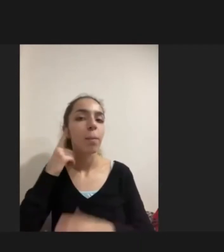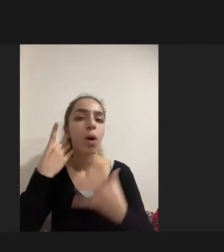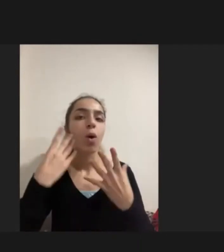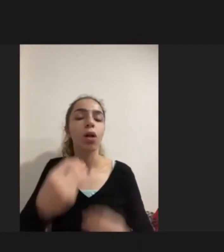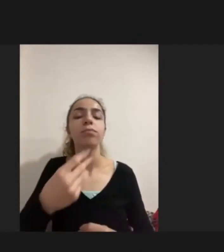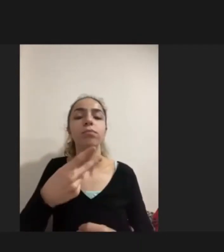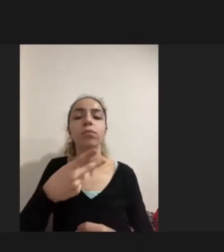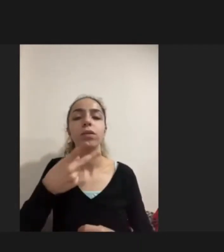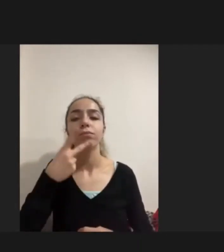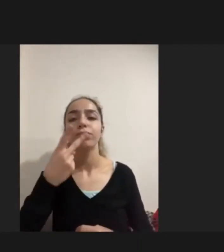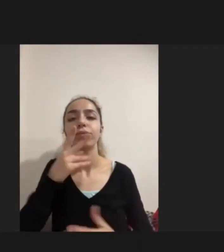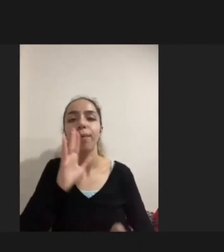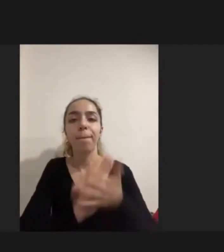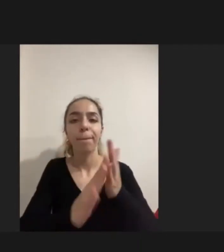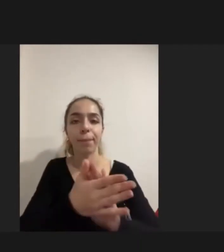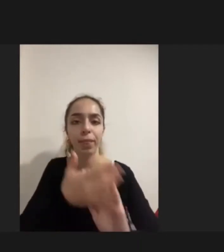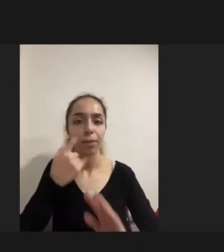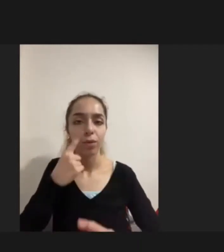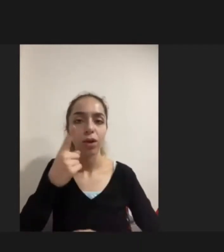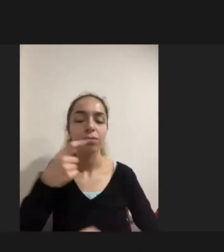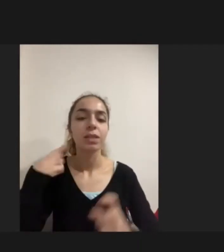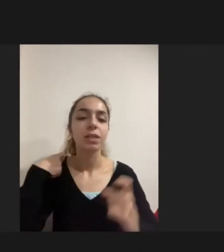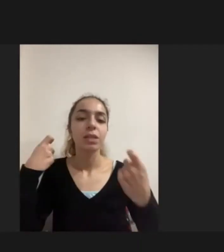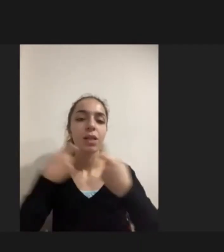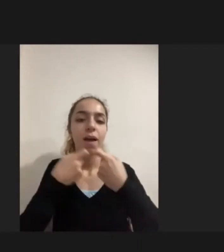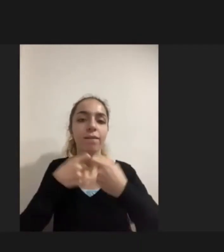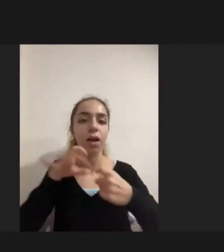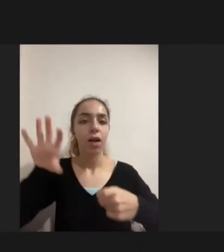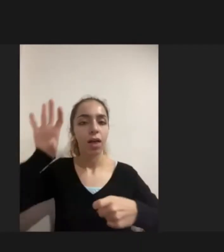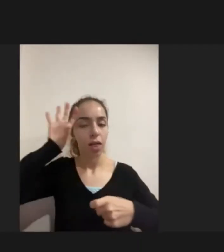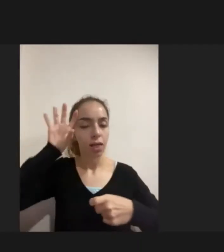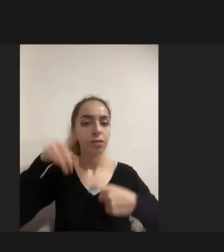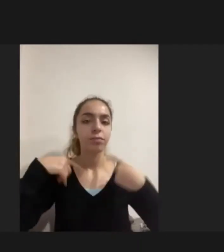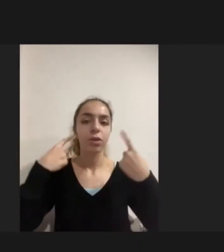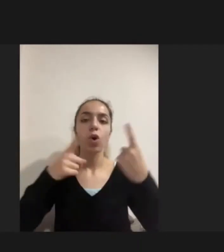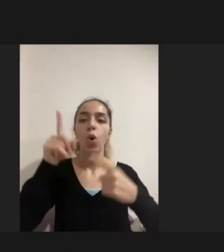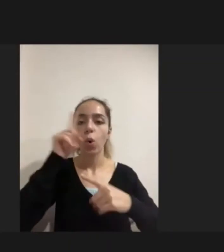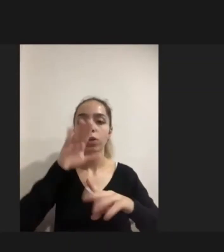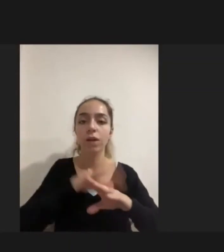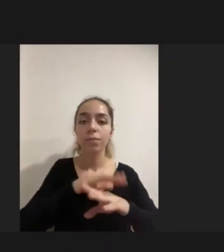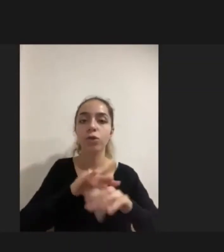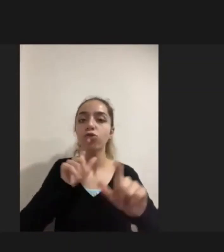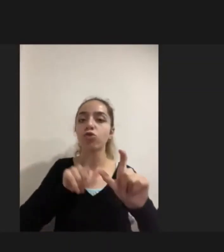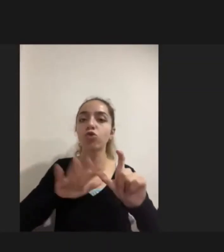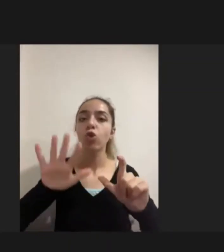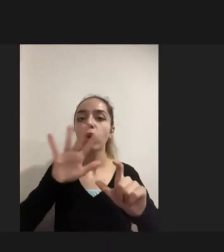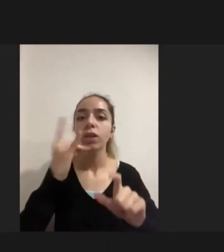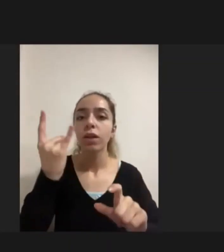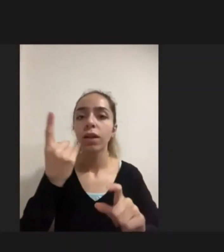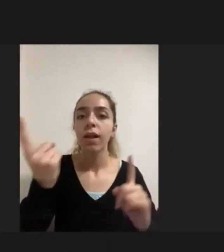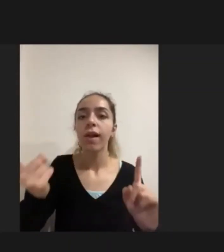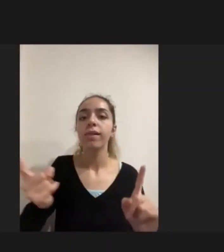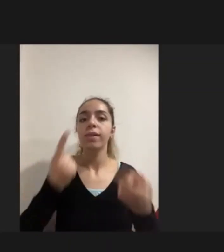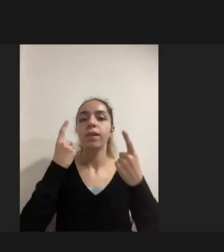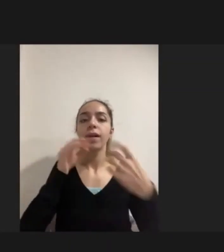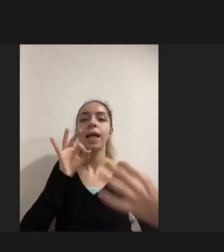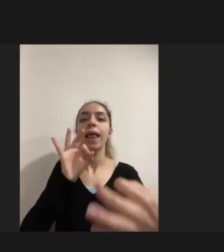ve savaşın yarattığı bir travmatik durumdan dolayı da Sosyalleşemiyordu zaten iletişim kurmakta güçlük çekiyordu.